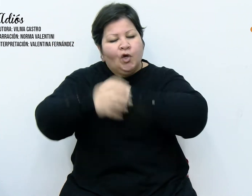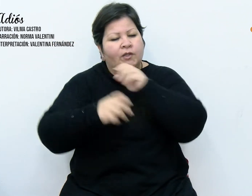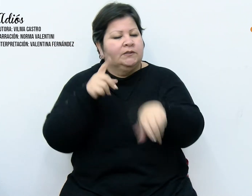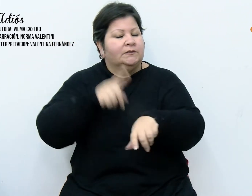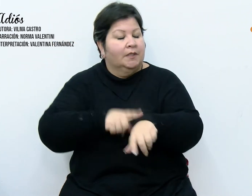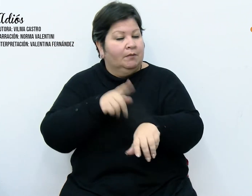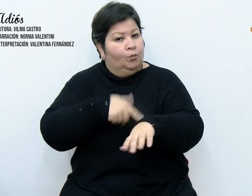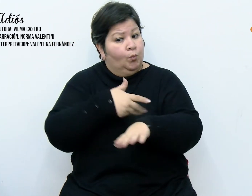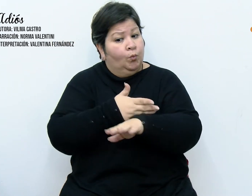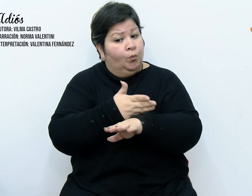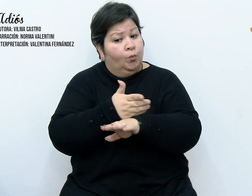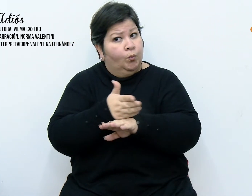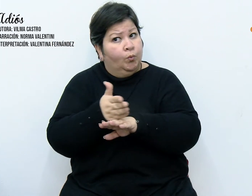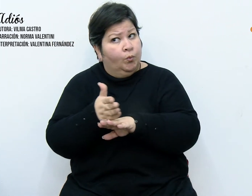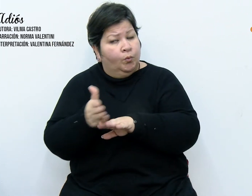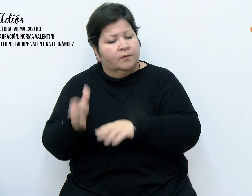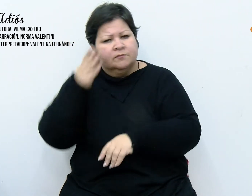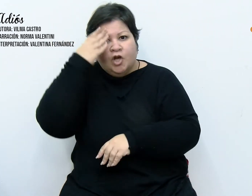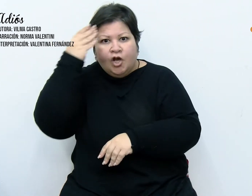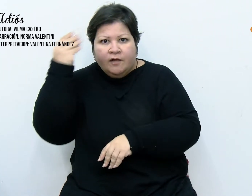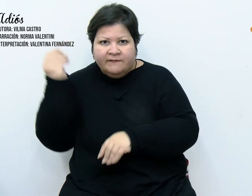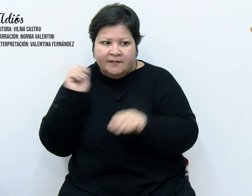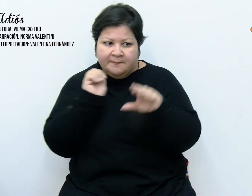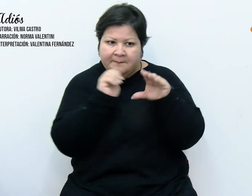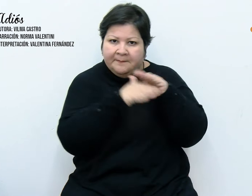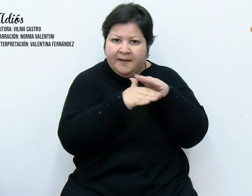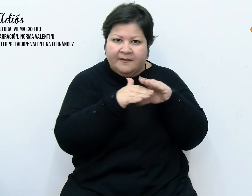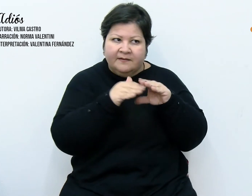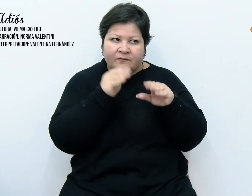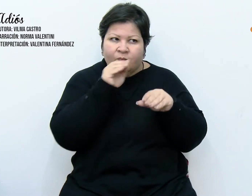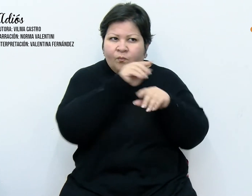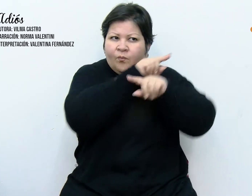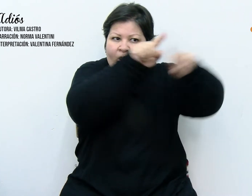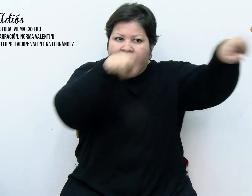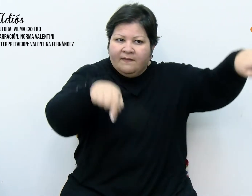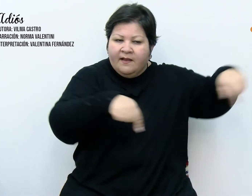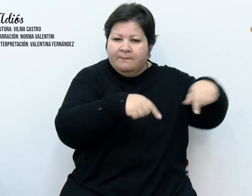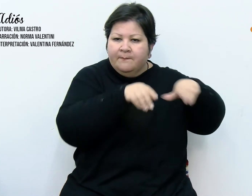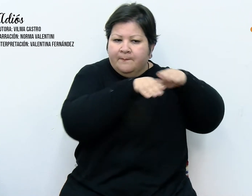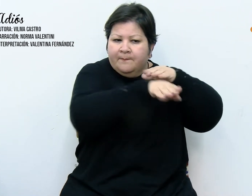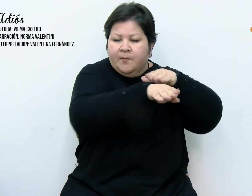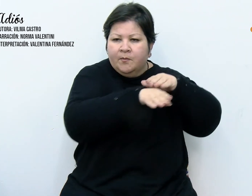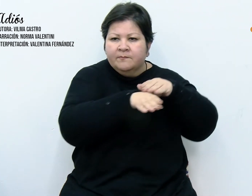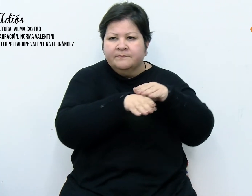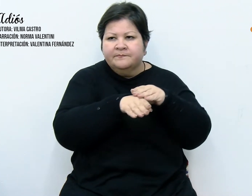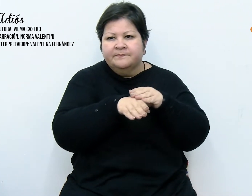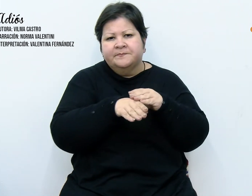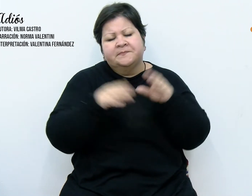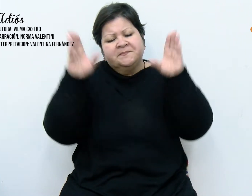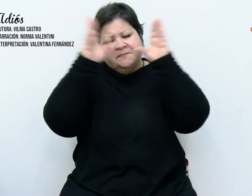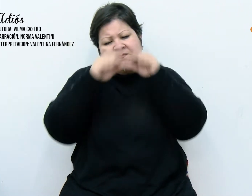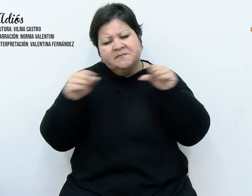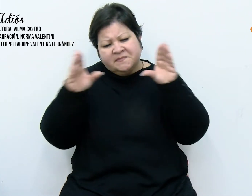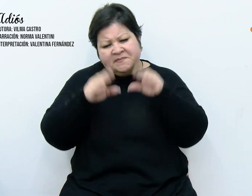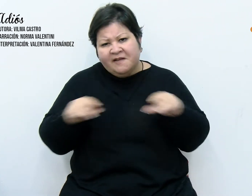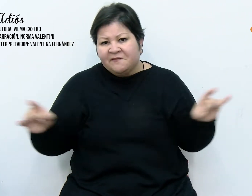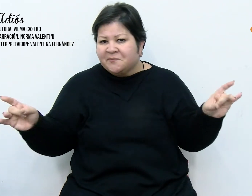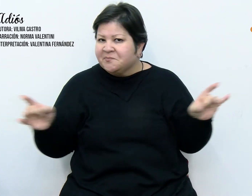que me olvidara del paquete. Satisfecho con nuestro árbol, nos retiramos a descansar.